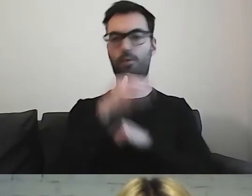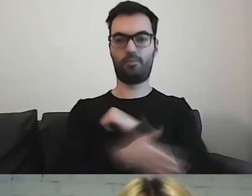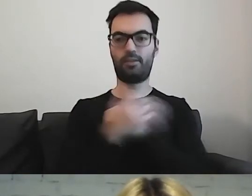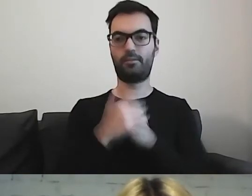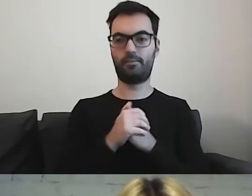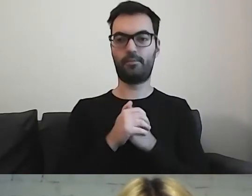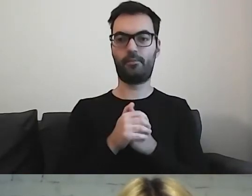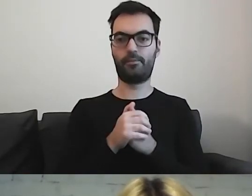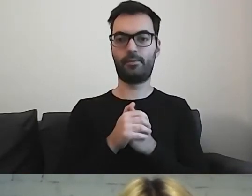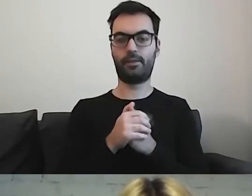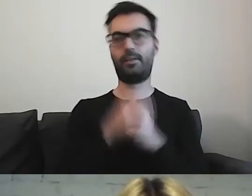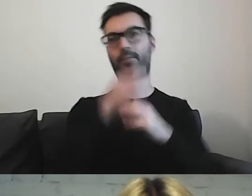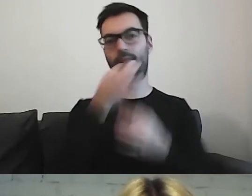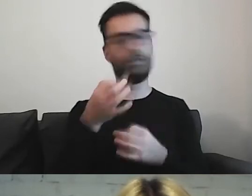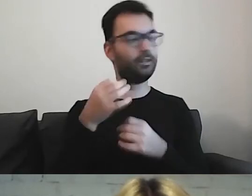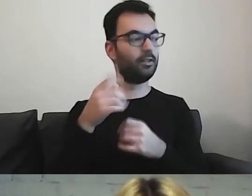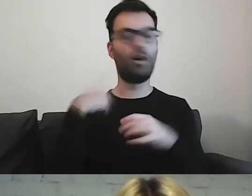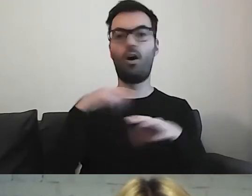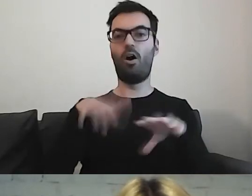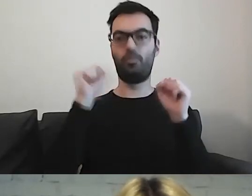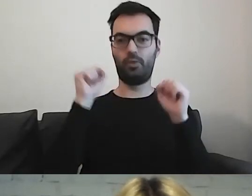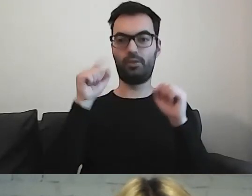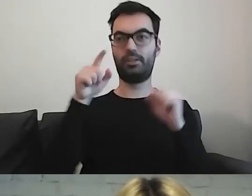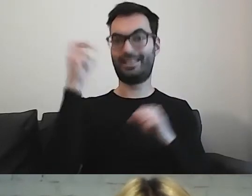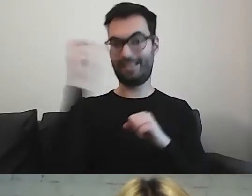Pytanie, czy odbiorca jest zainteresowany tematem.